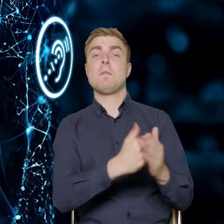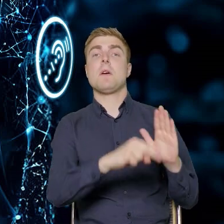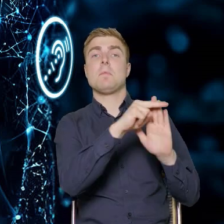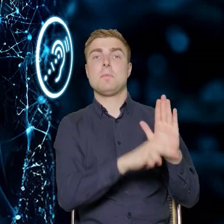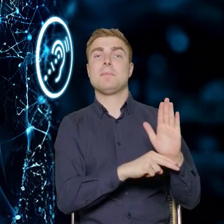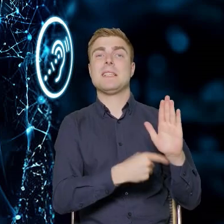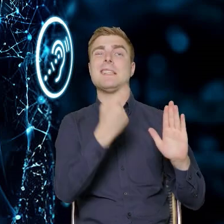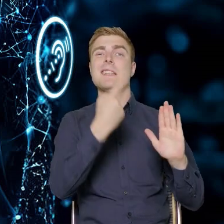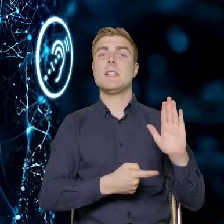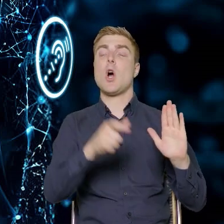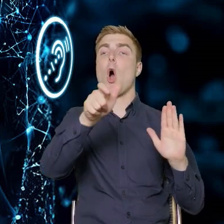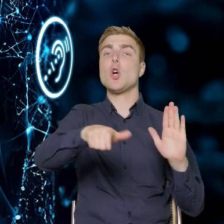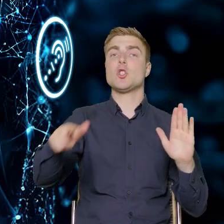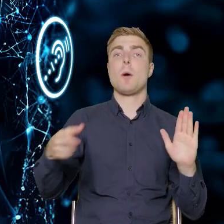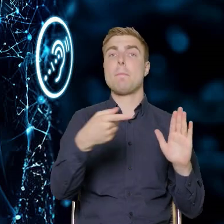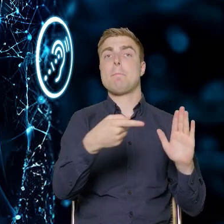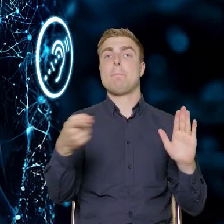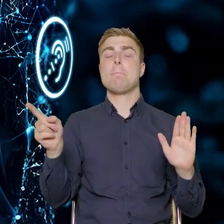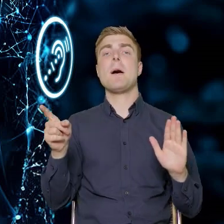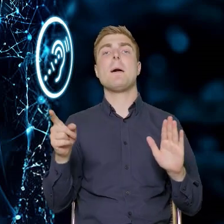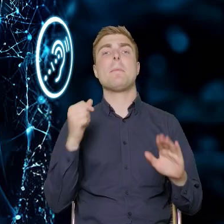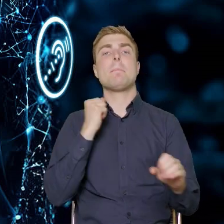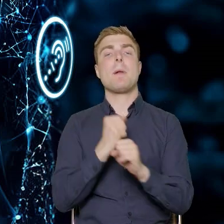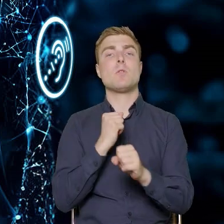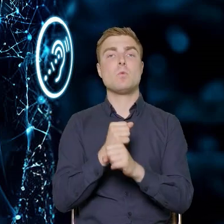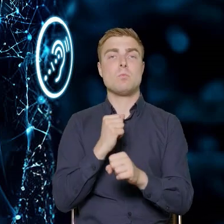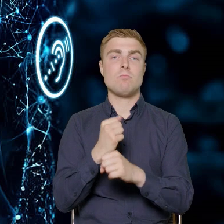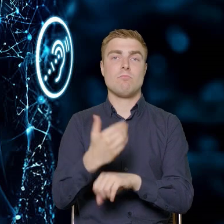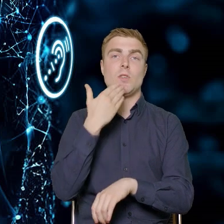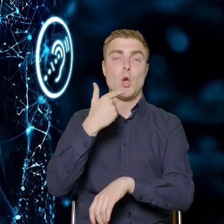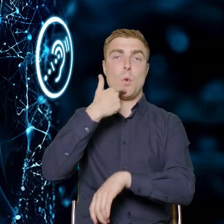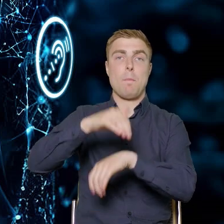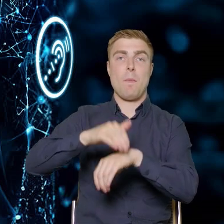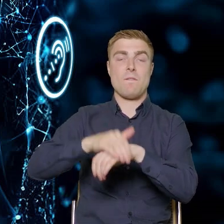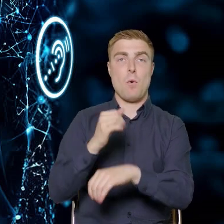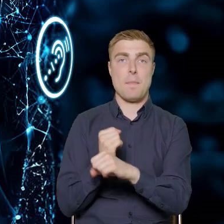że są to osoby, które są zatrudnione na umowę o pracę w przedsiębiorstwach.